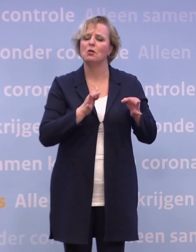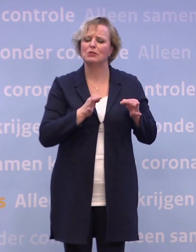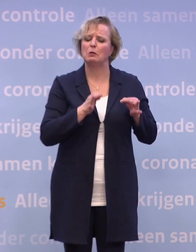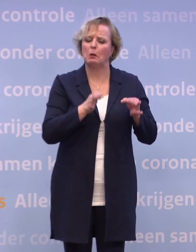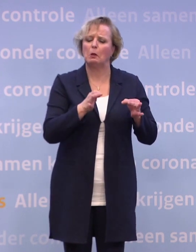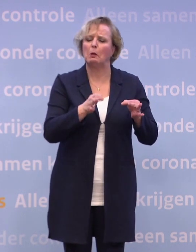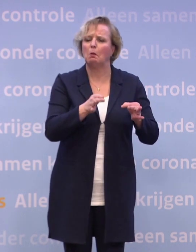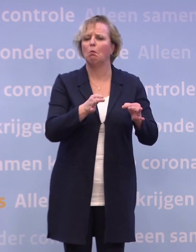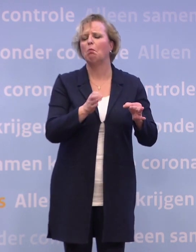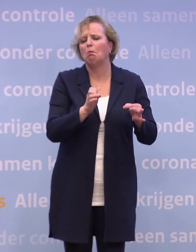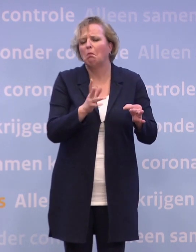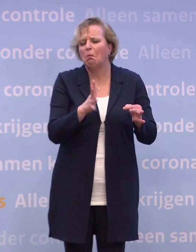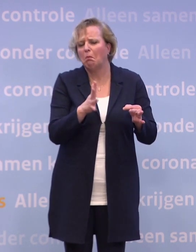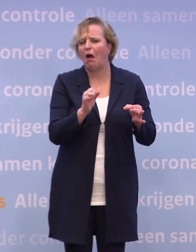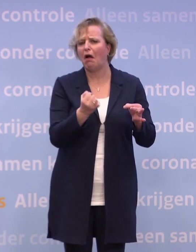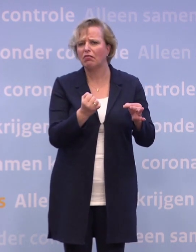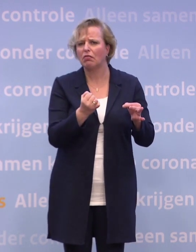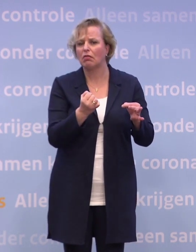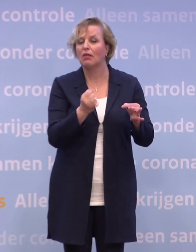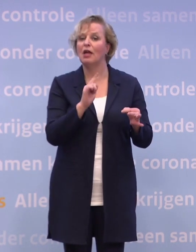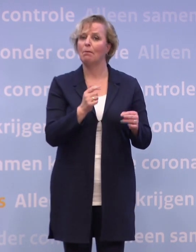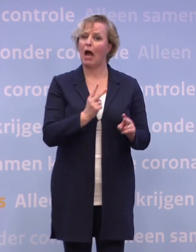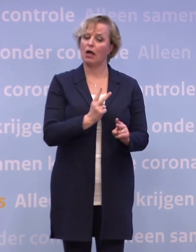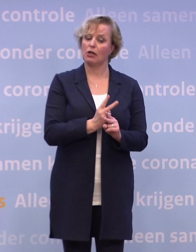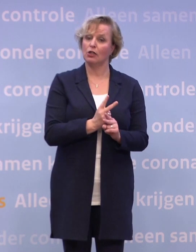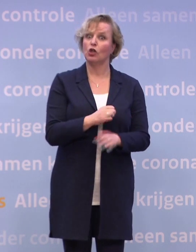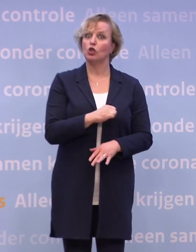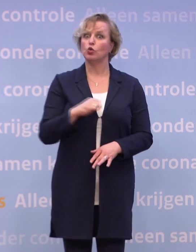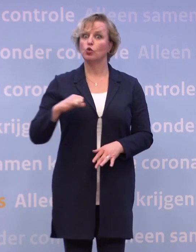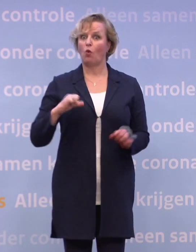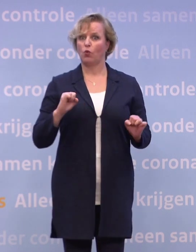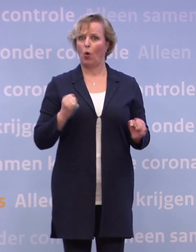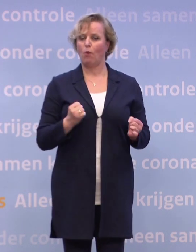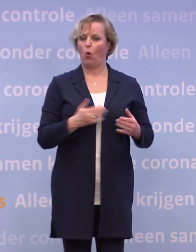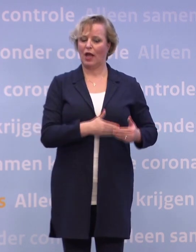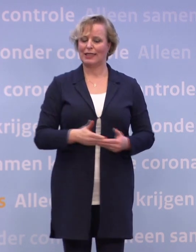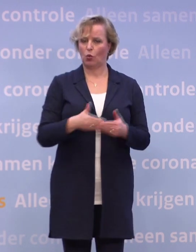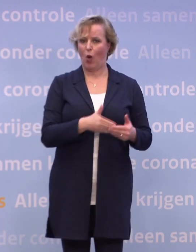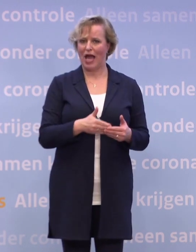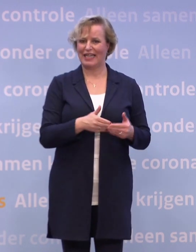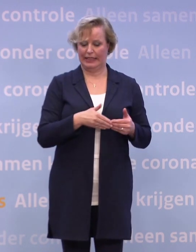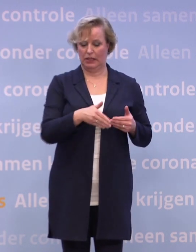...maar ik denk echt dat de prognose 'zo vroeg mogelijk in januari' blijft staan.